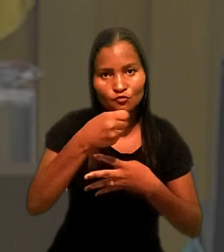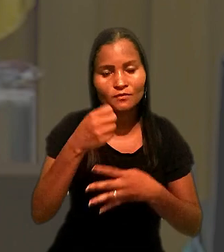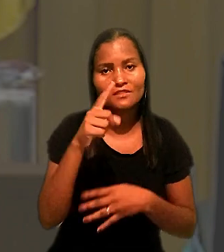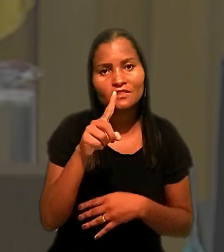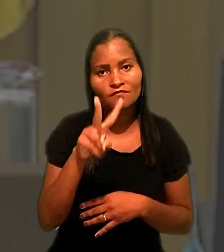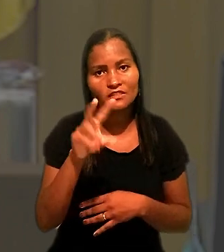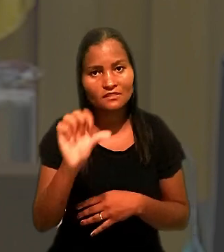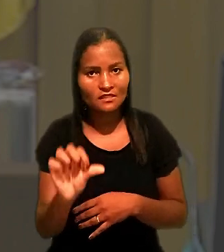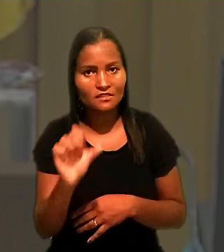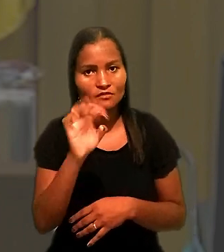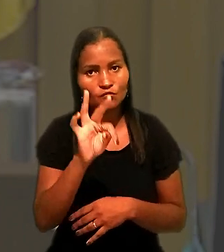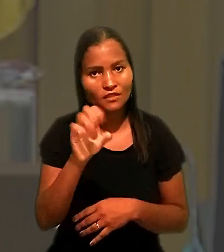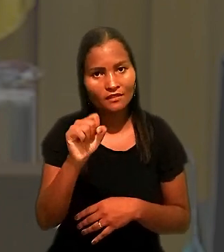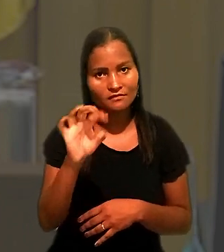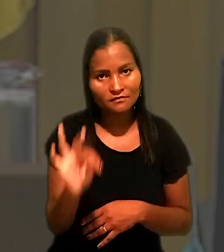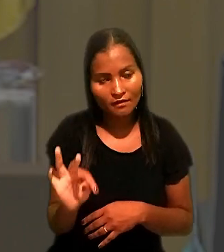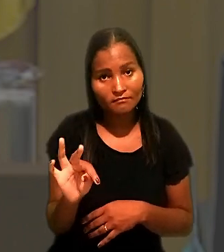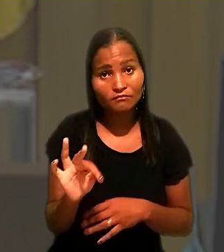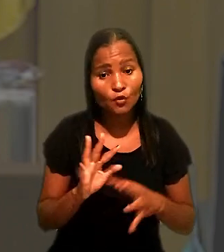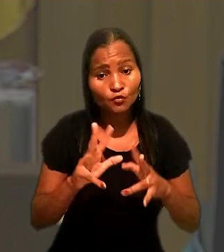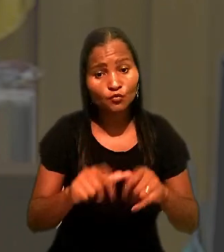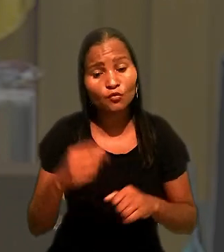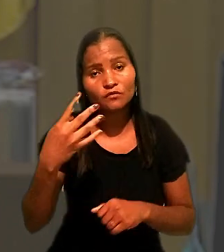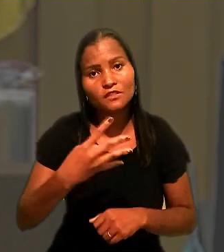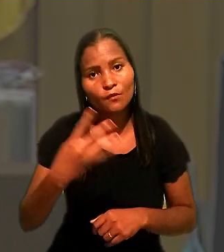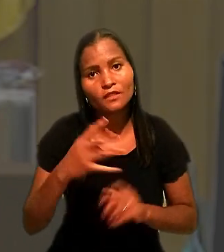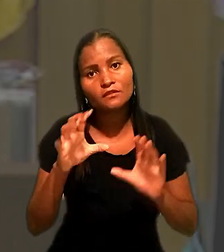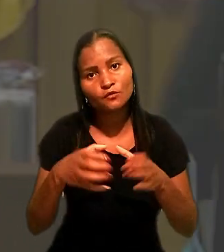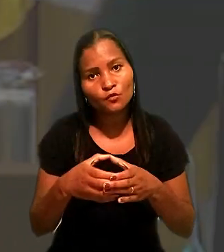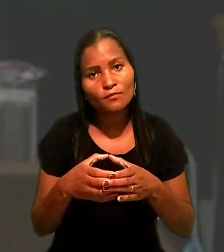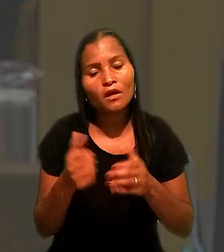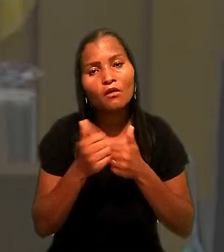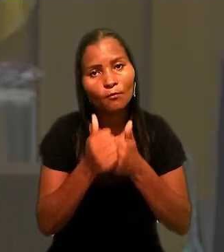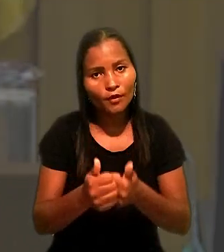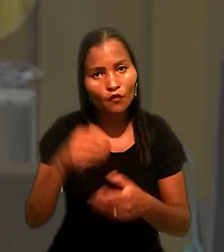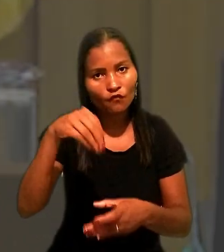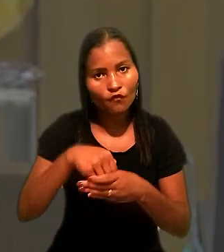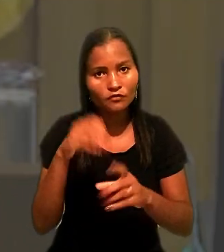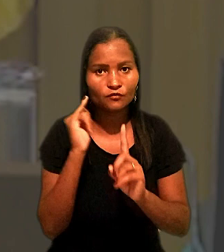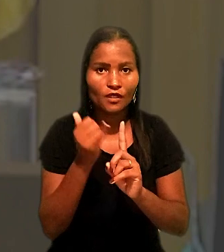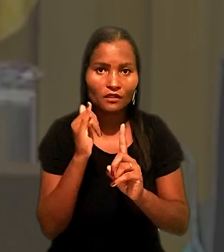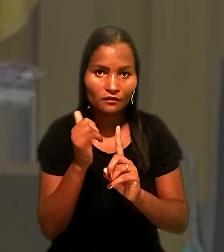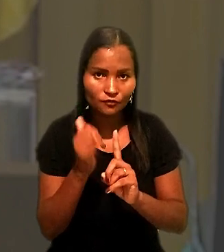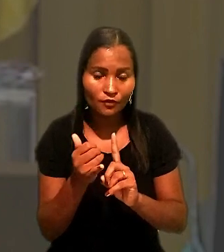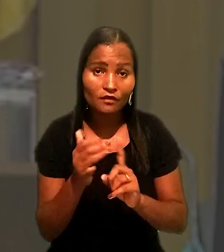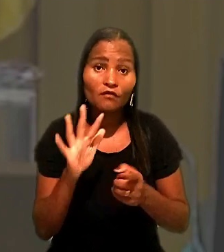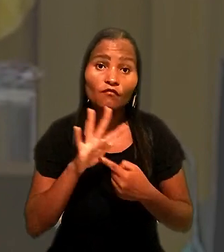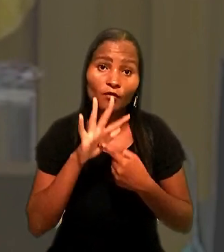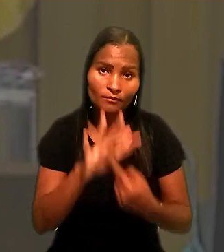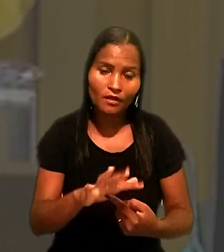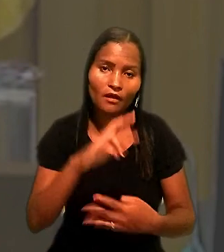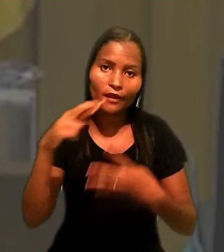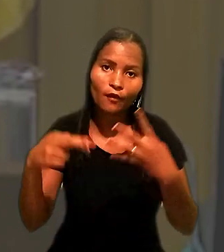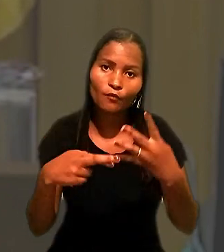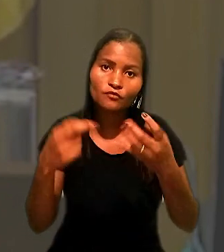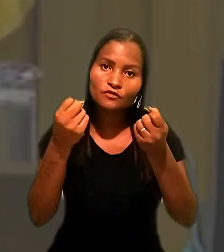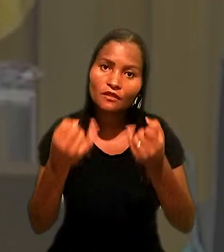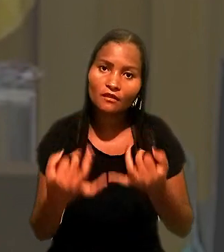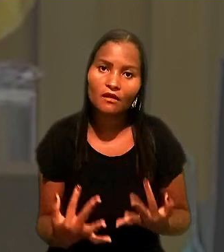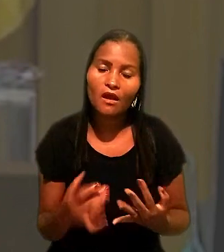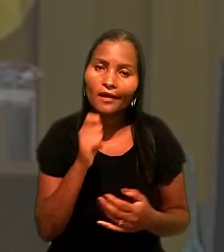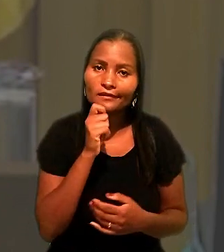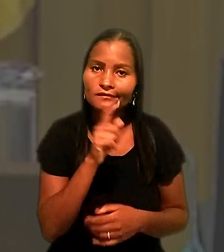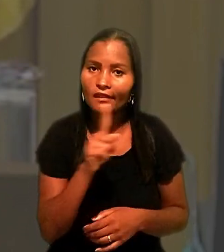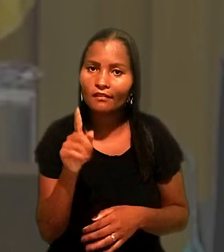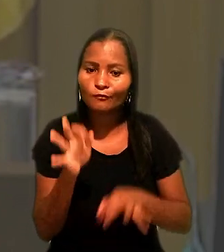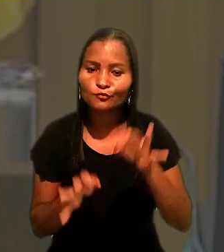Por unanimidade, a 4ª Turma acompanhou o voto do relator. Foram apresentados embargos de declaração, ainda não julgados pelo colegiado.